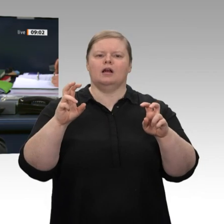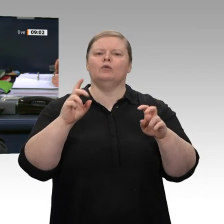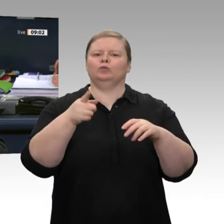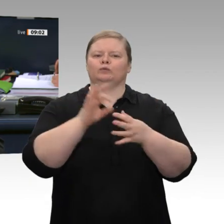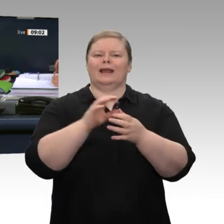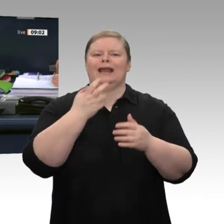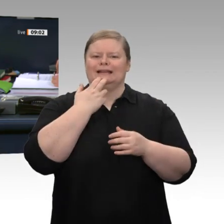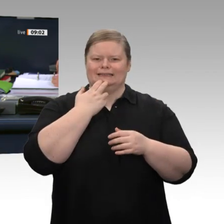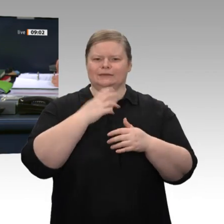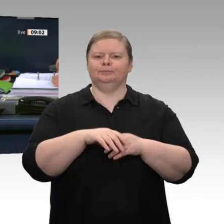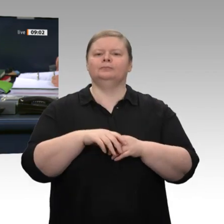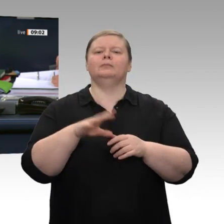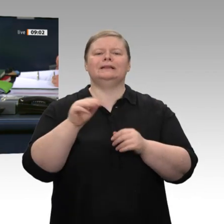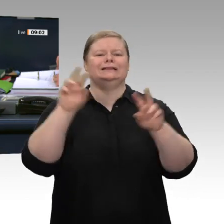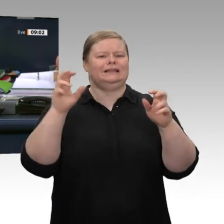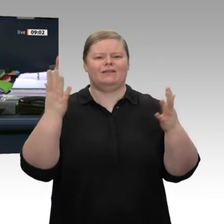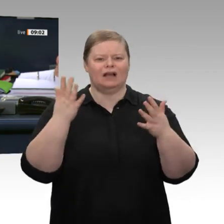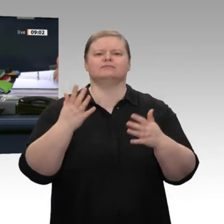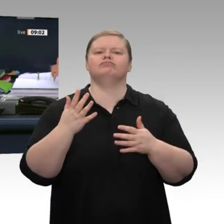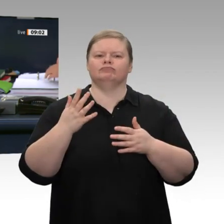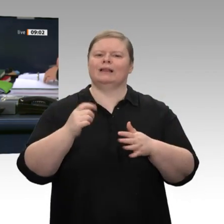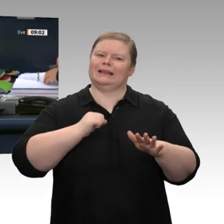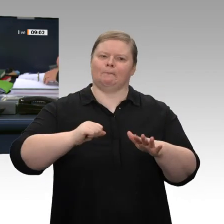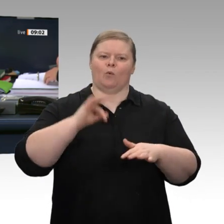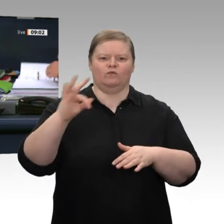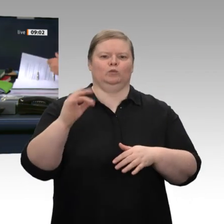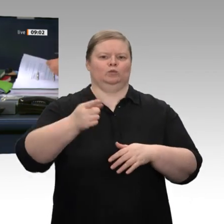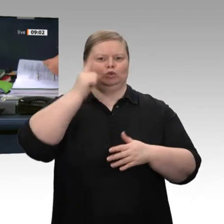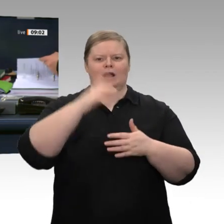zu dem Antrag der Fraktion BÜNDNIS/90 DIE GRÜNEN mit dem Titel „Wirtschaft zukunftsfähig